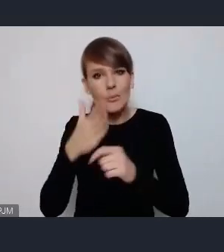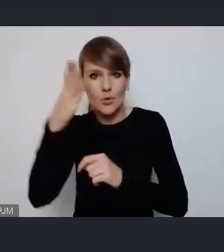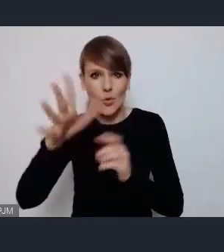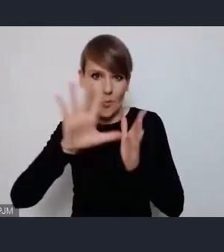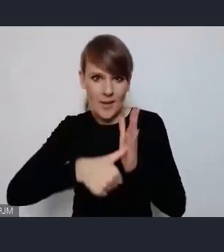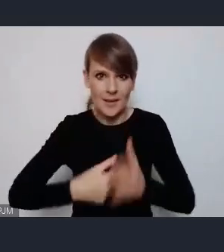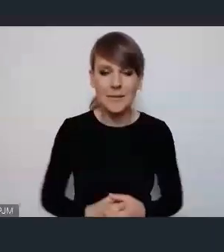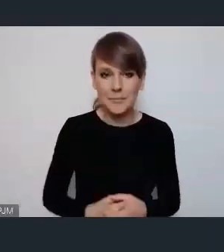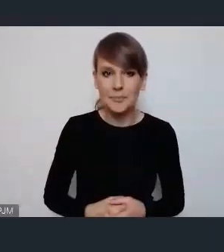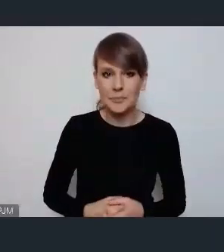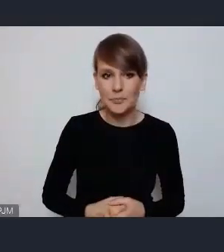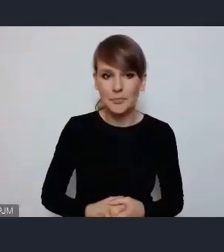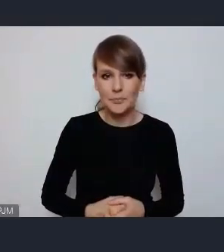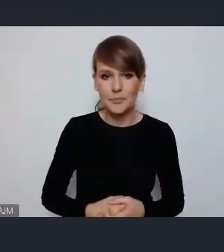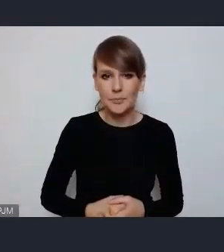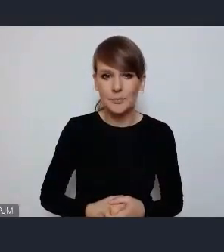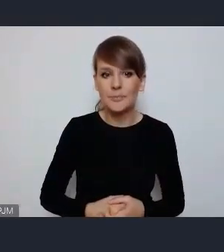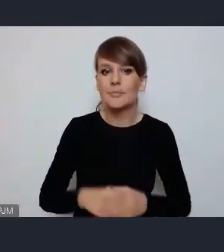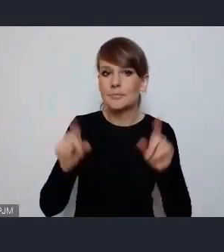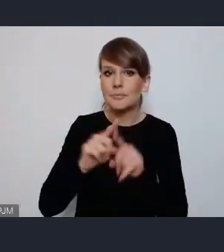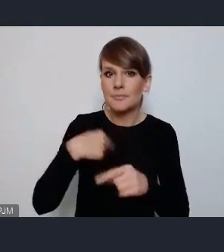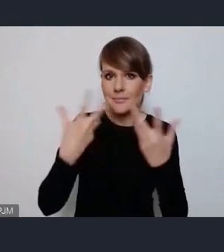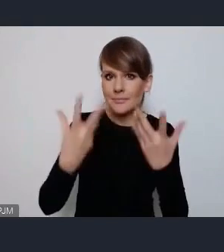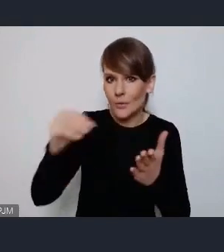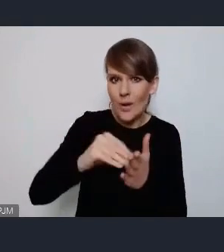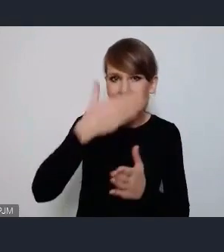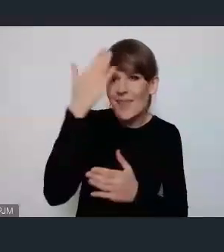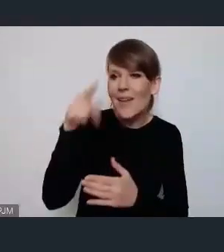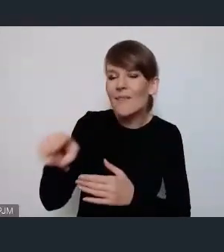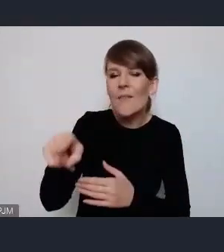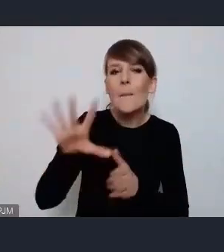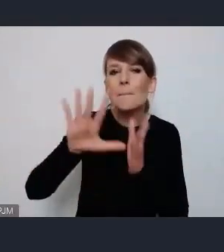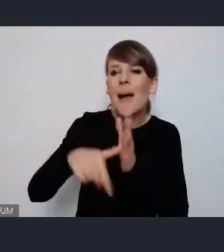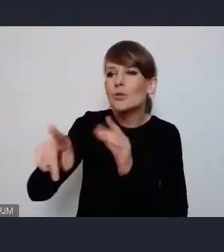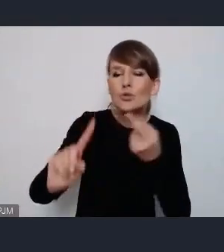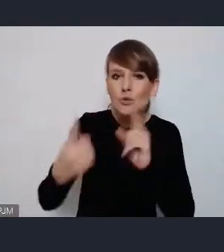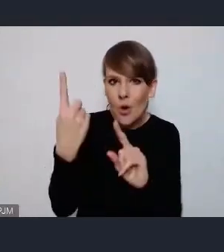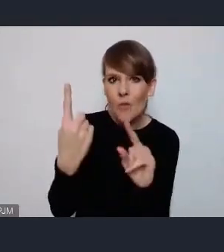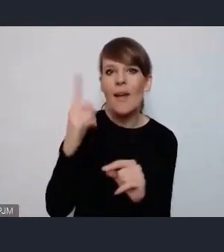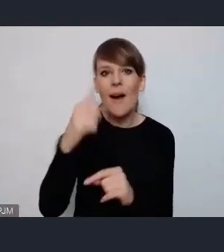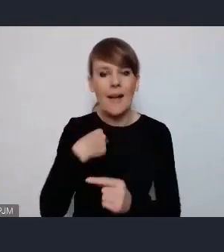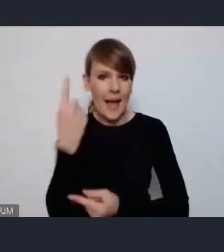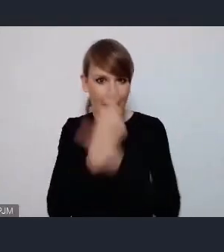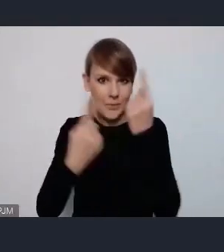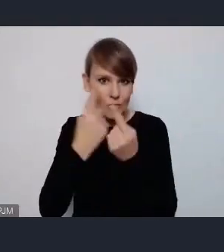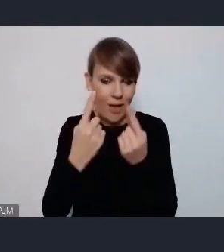Ja też chciałbym dodać -dziękuję -Nie wiem z jakiego Pani jest miasta ale wydaje mi się że gdyby do takiego